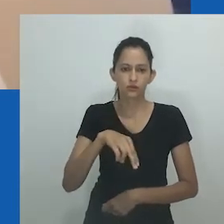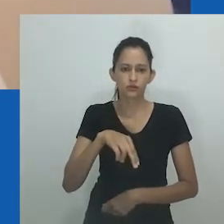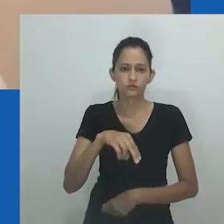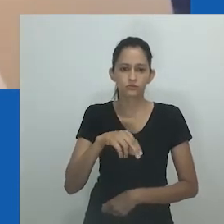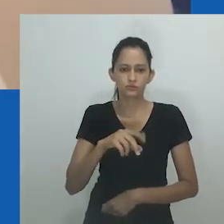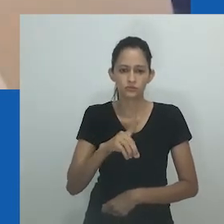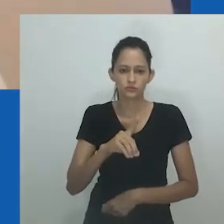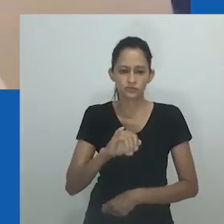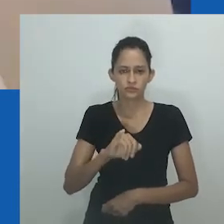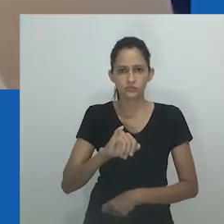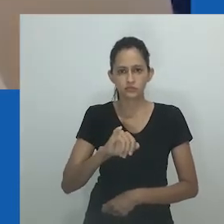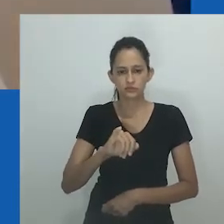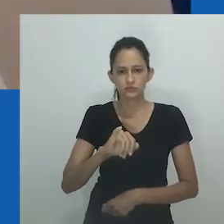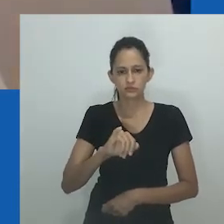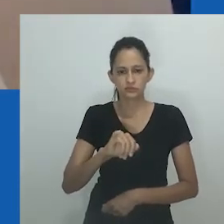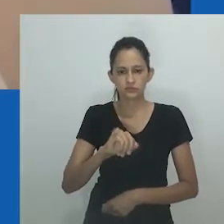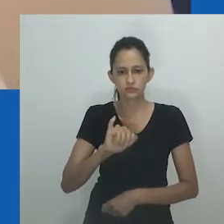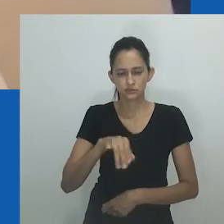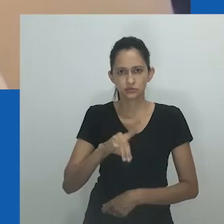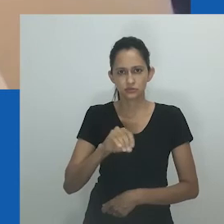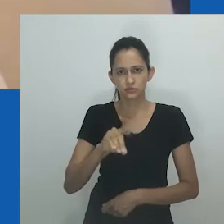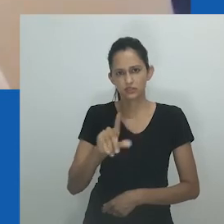mas entendia quando elas diziam que você é como seu pai”.